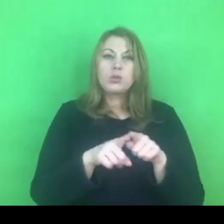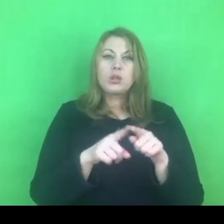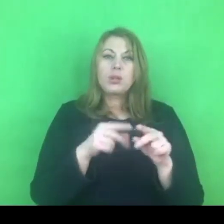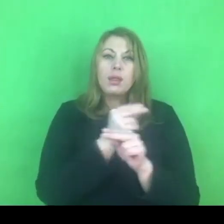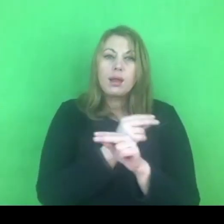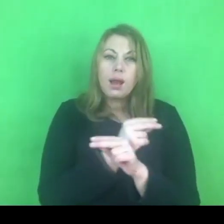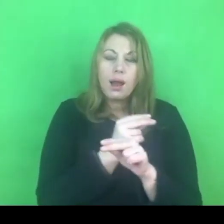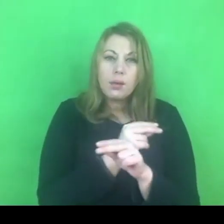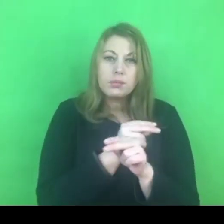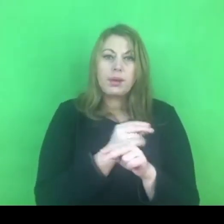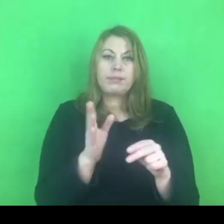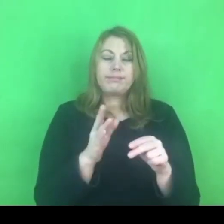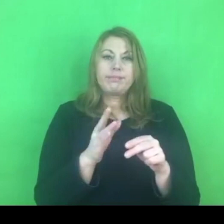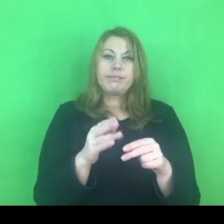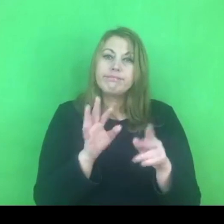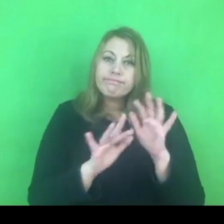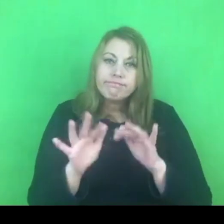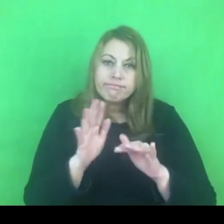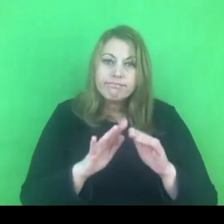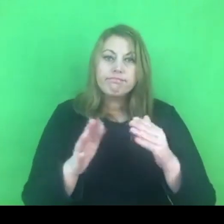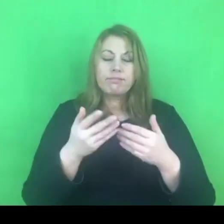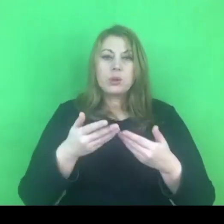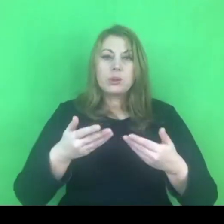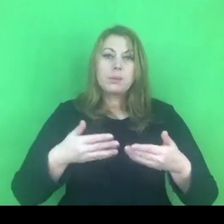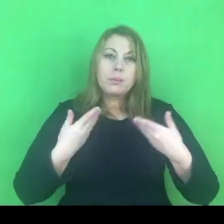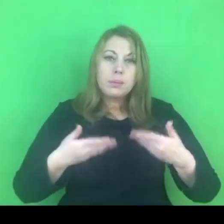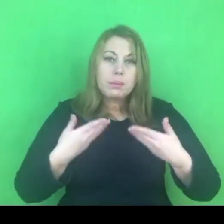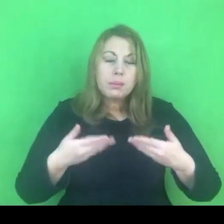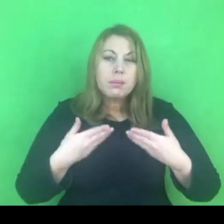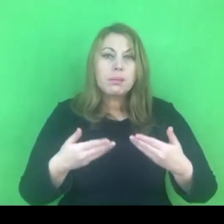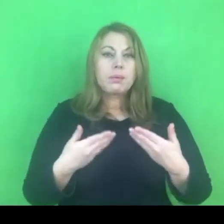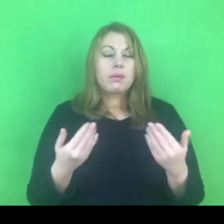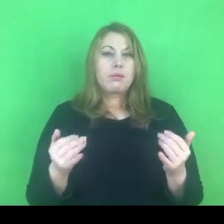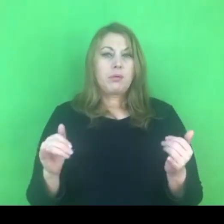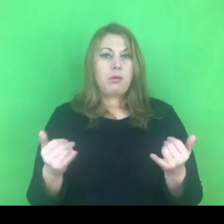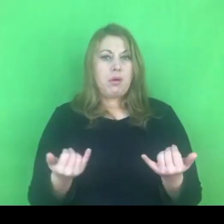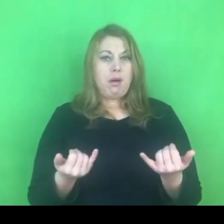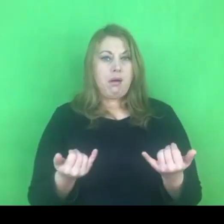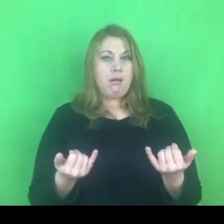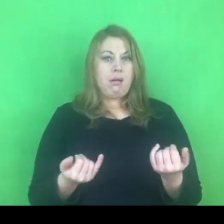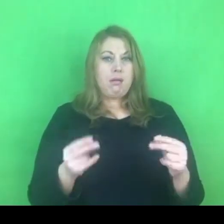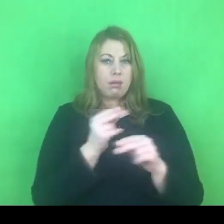Uważam, że tym bardziej zasadne byłoby nadanie płynności tym programom.